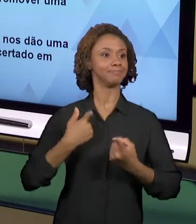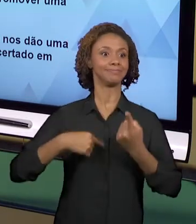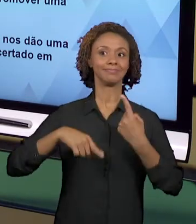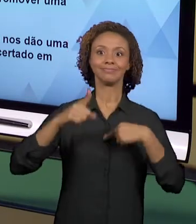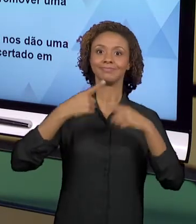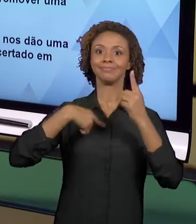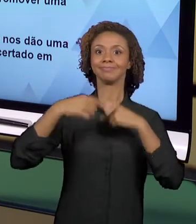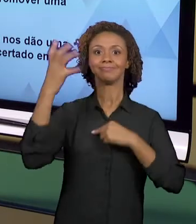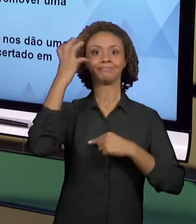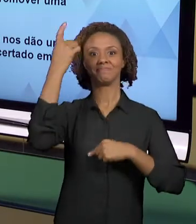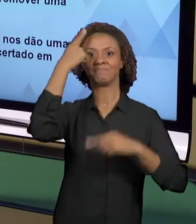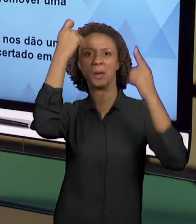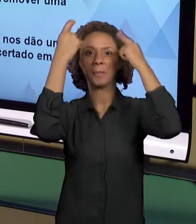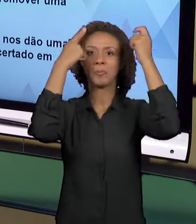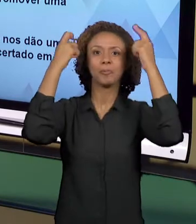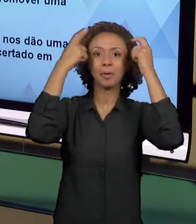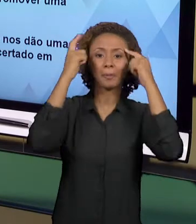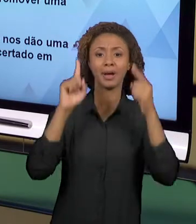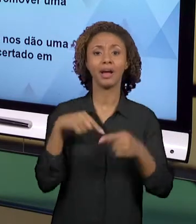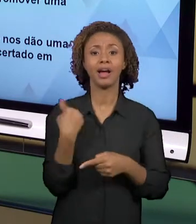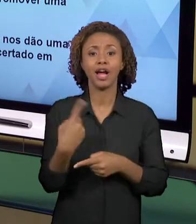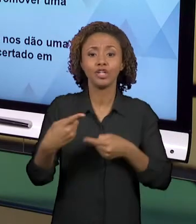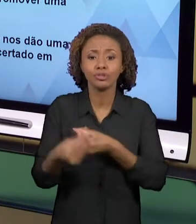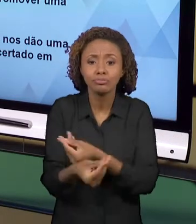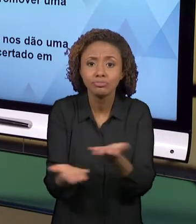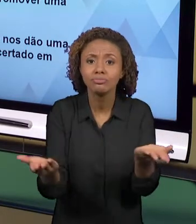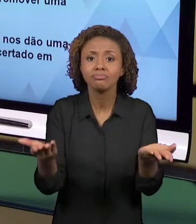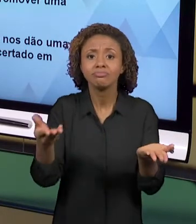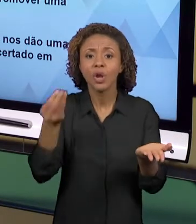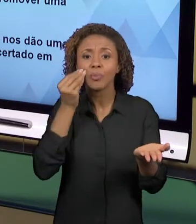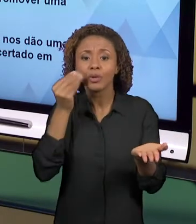NOSSOS COLEGAS PARCEIROS DA ESCOLA.